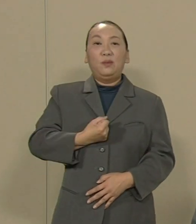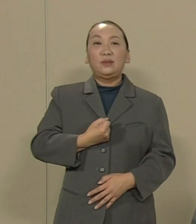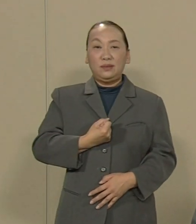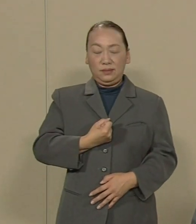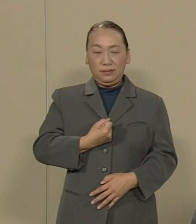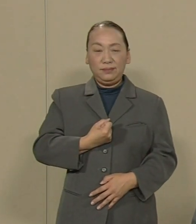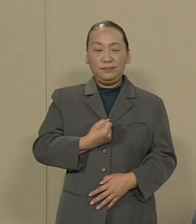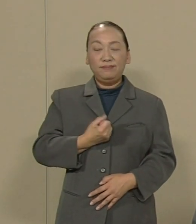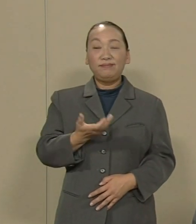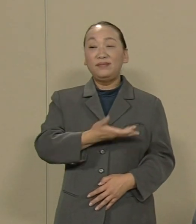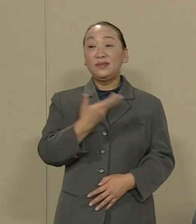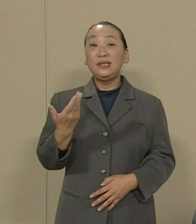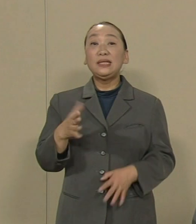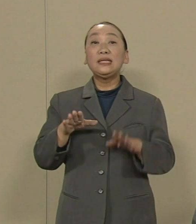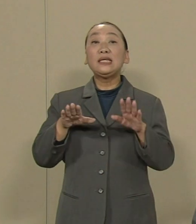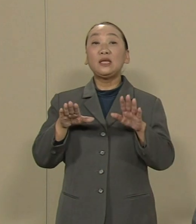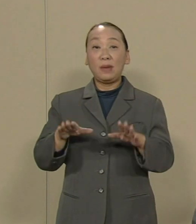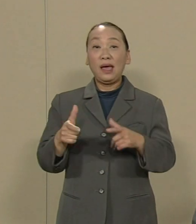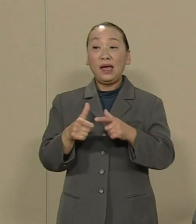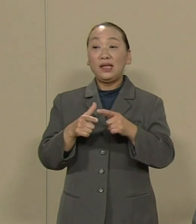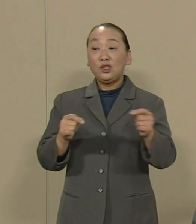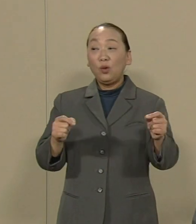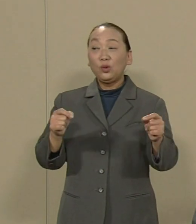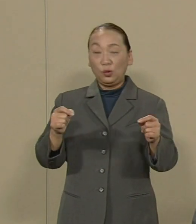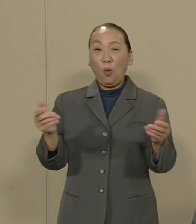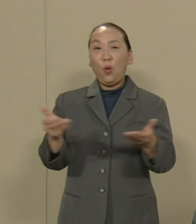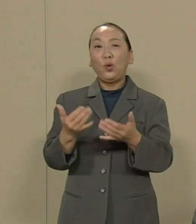次に 今日本の労働者の約4割が